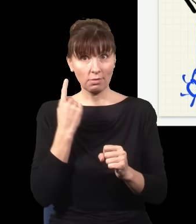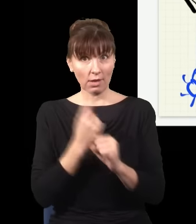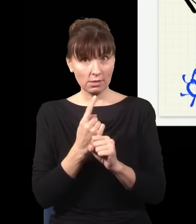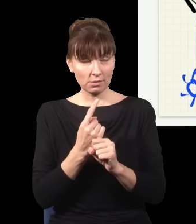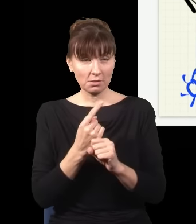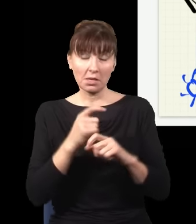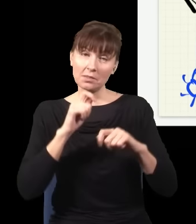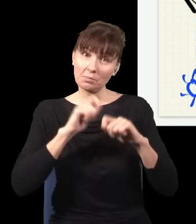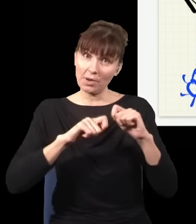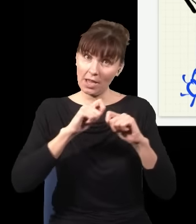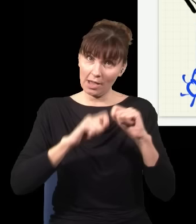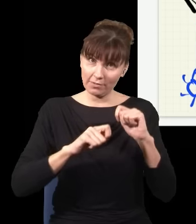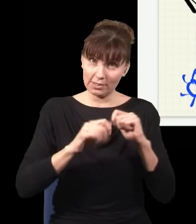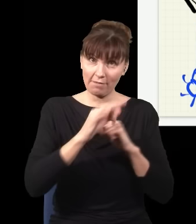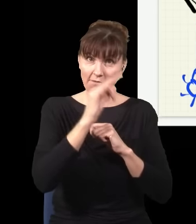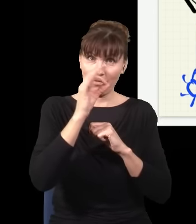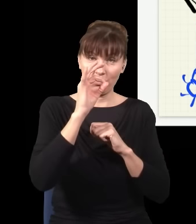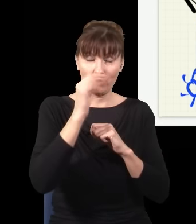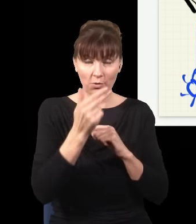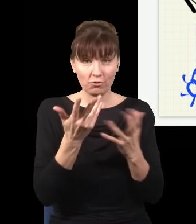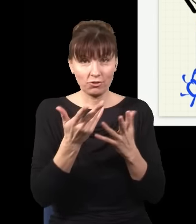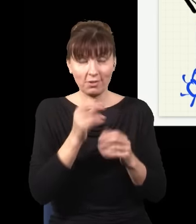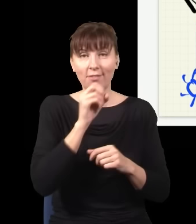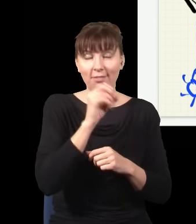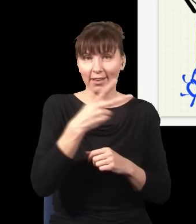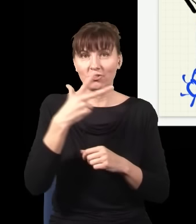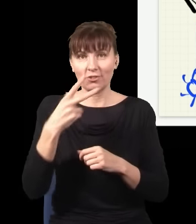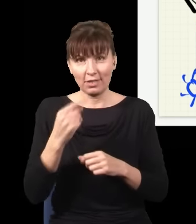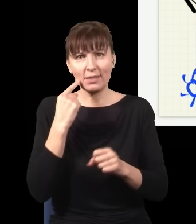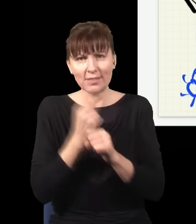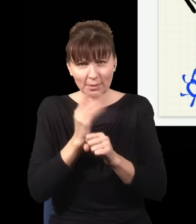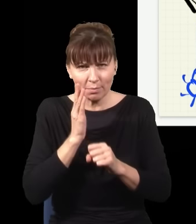czy nie sprawdzam, gdzie jest foton, dopiero później, jak on już dawno został zmierzony na ekranie.